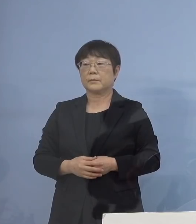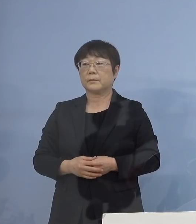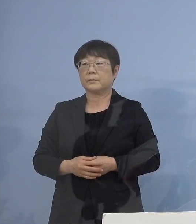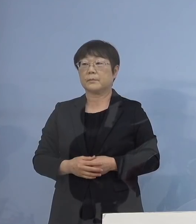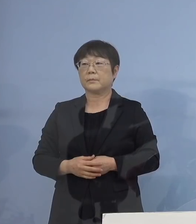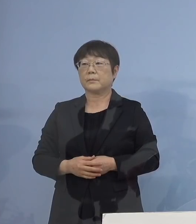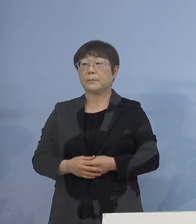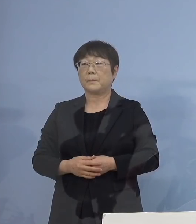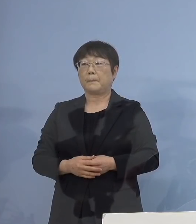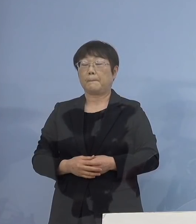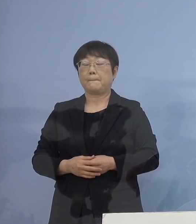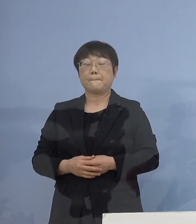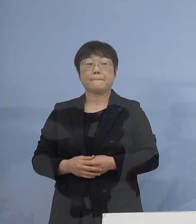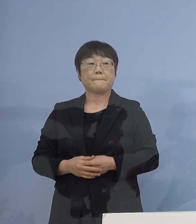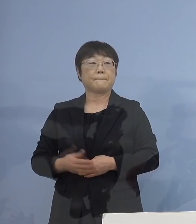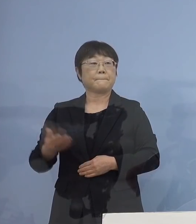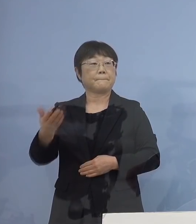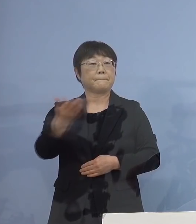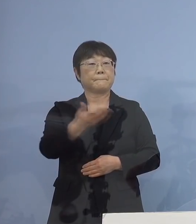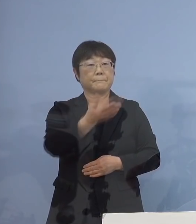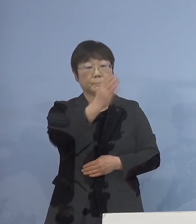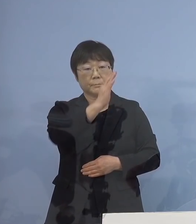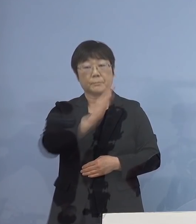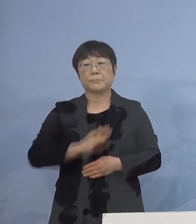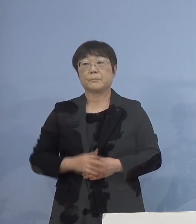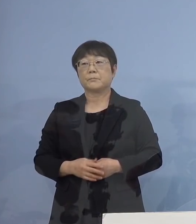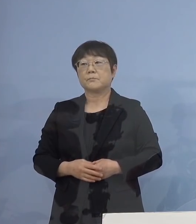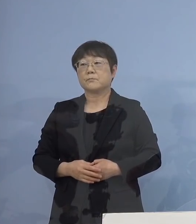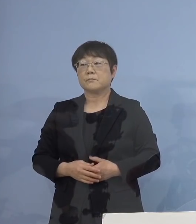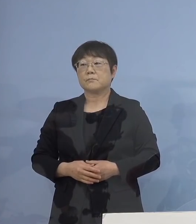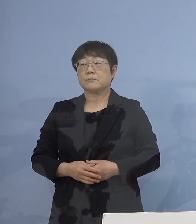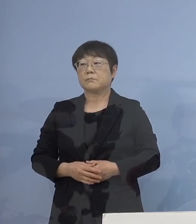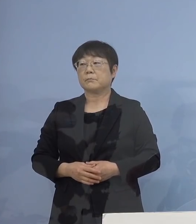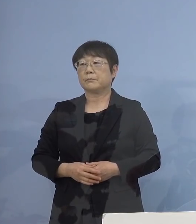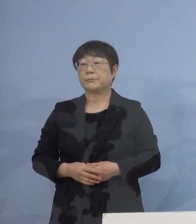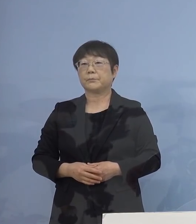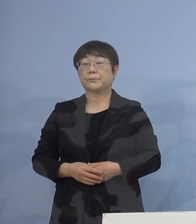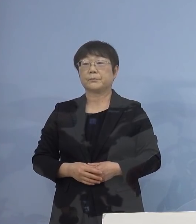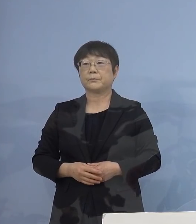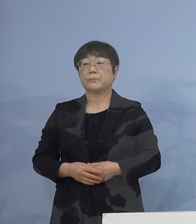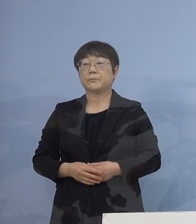（幹事社：四国放送） それでは質問ある社様は よろしくお願いいたします